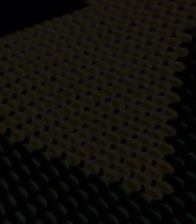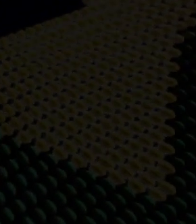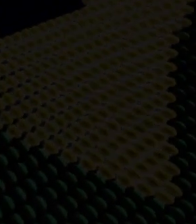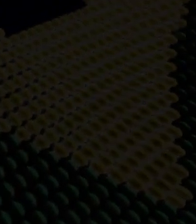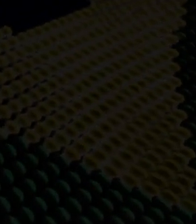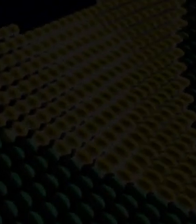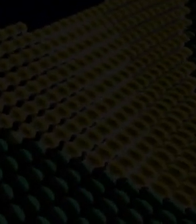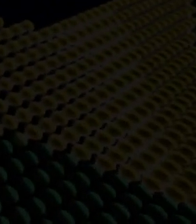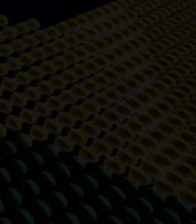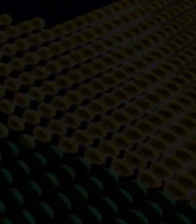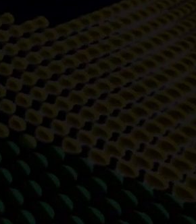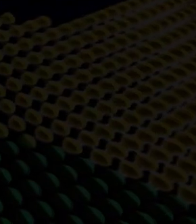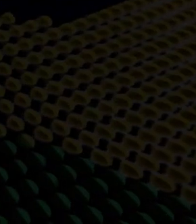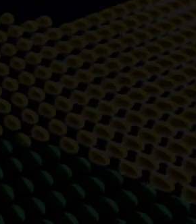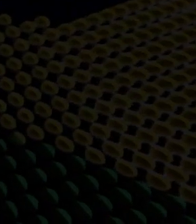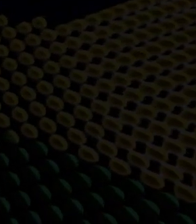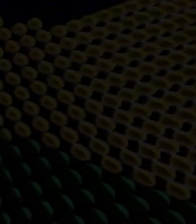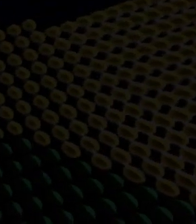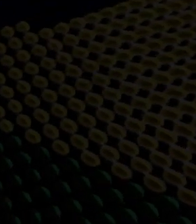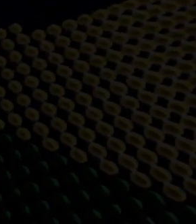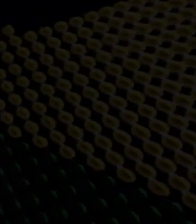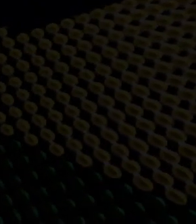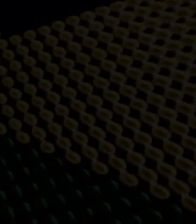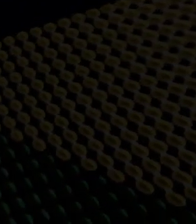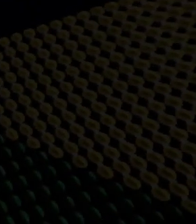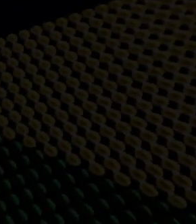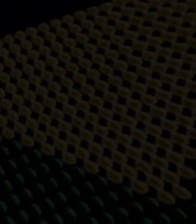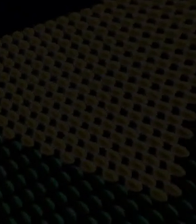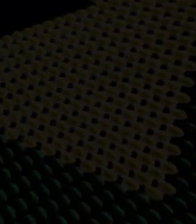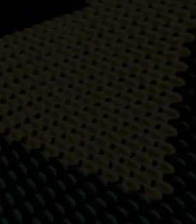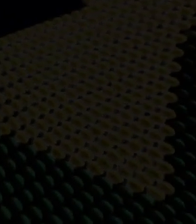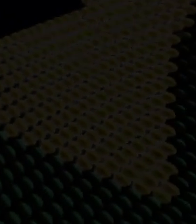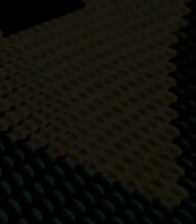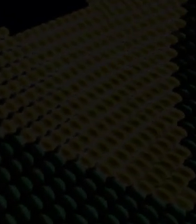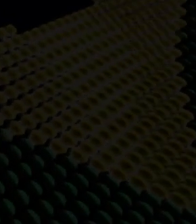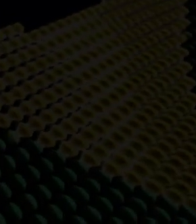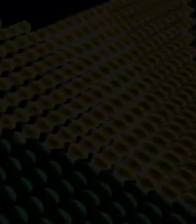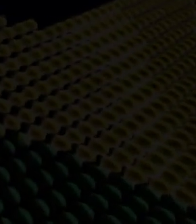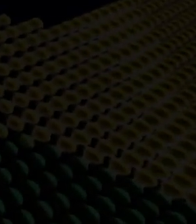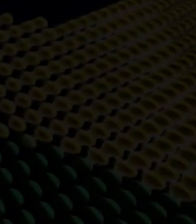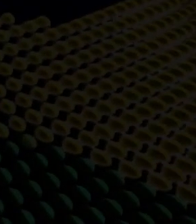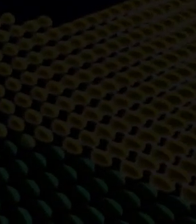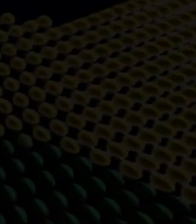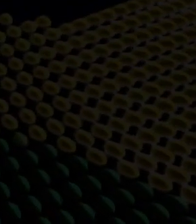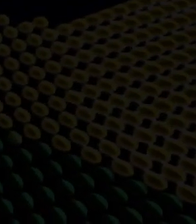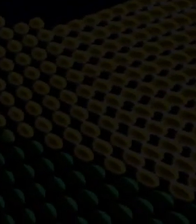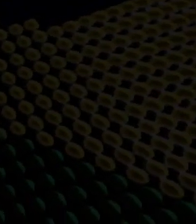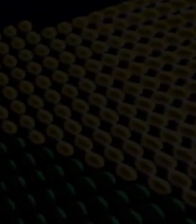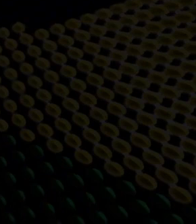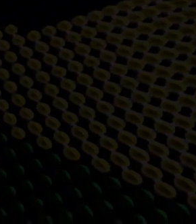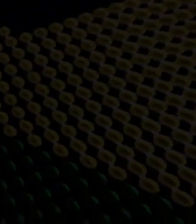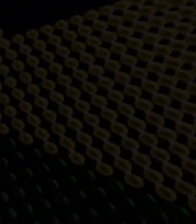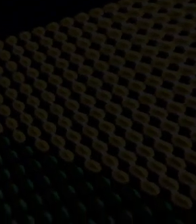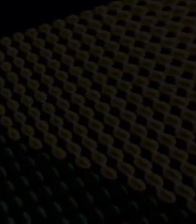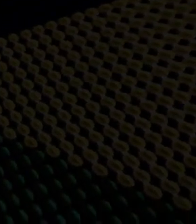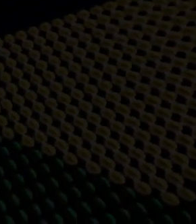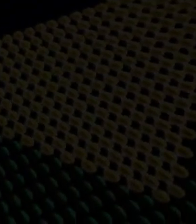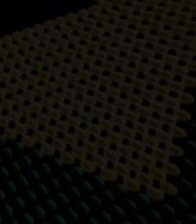cento do PIB a soma das riquezas produzidas no Brasil, segundo o Governo além de exportar o país tem atraído